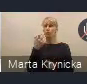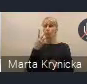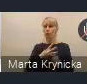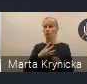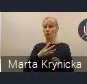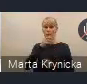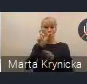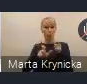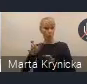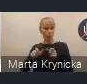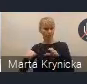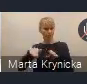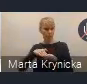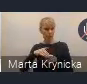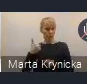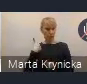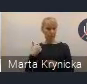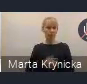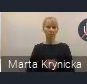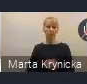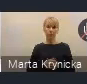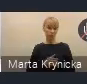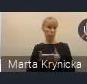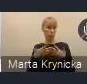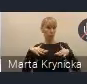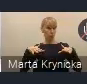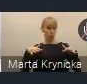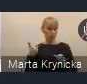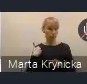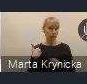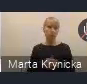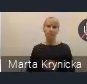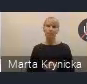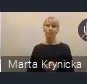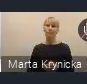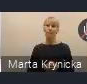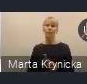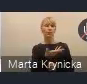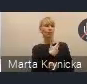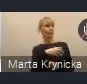więc całkiem sporo. Pani dyrektor wytrzymała z nami od początku do końca,